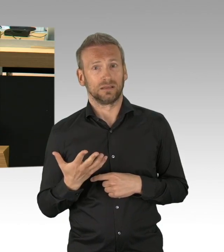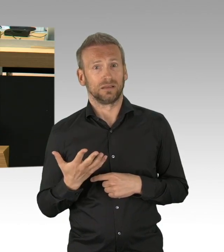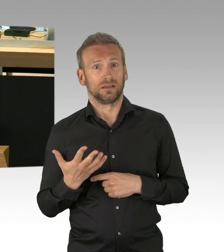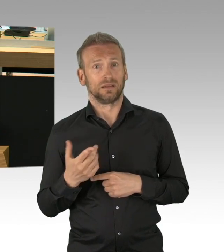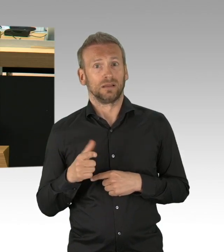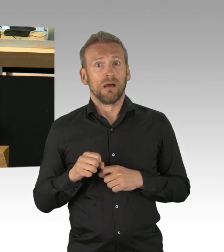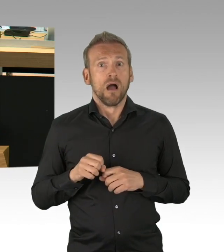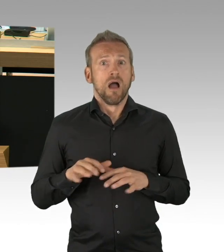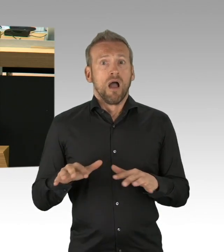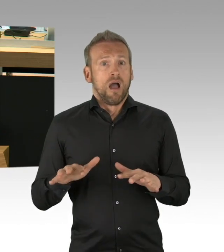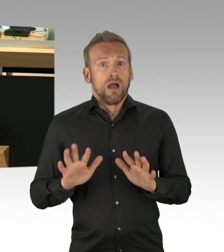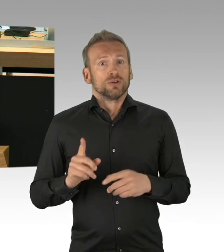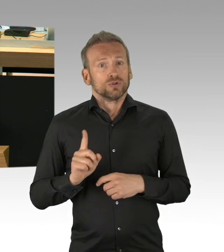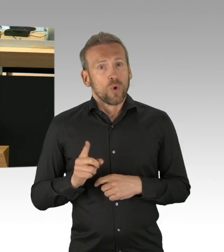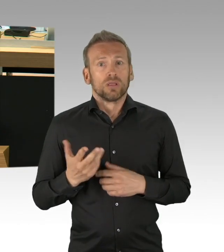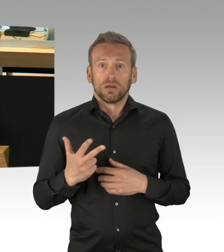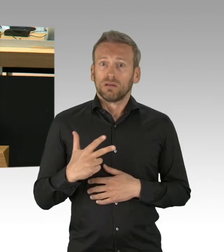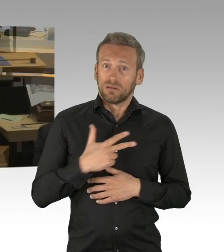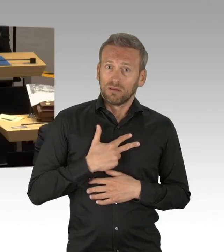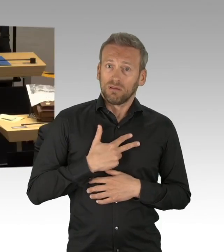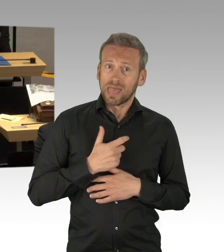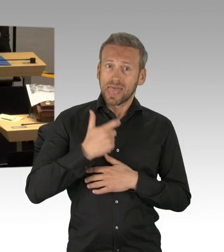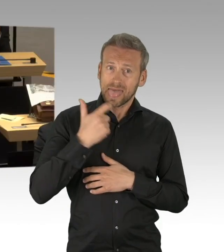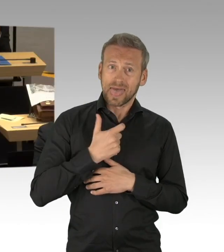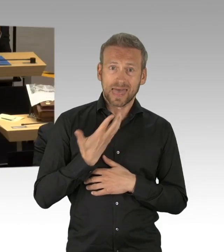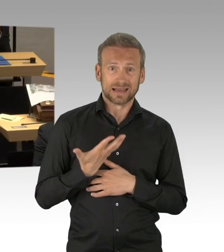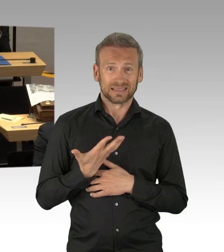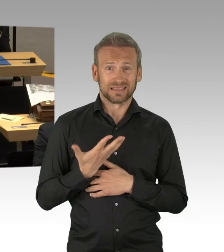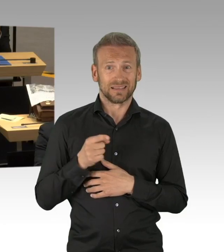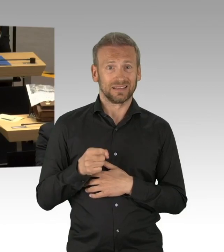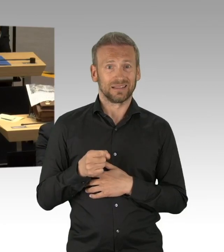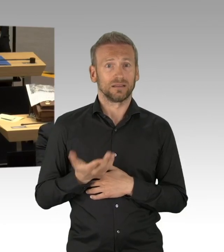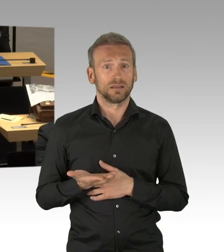das eine Viertelmillionen Berliner in Lohn und Brot bringt und jetzt an staatlichen Erzwingungen im Sterben liegt,